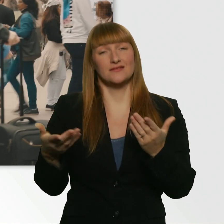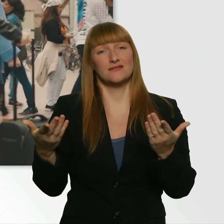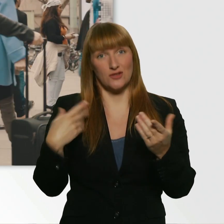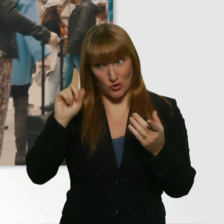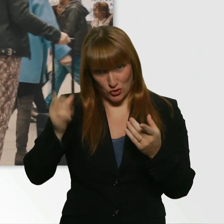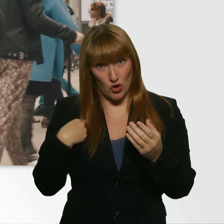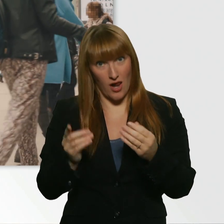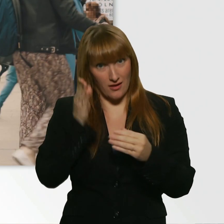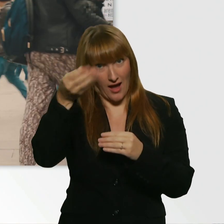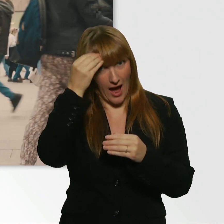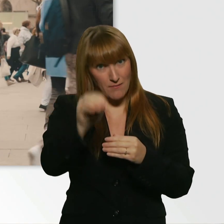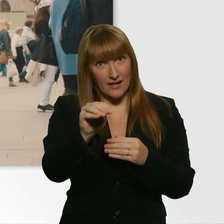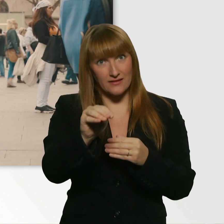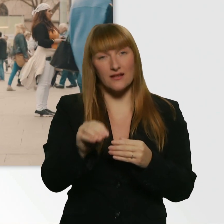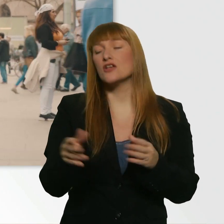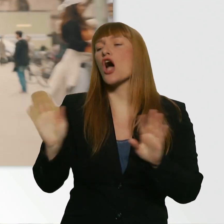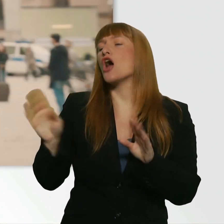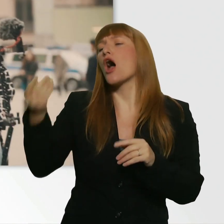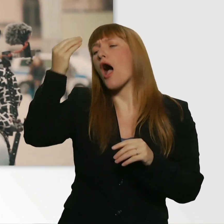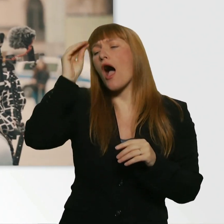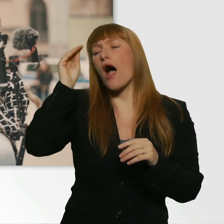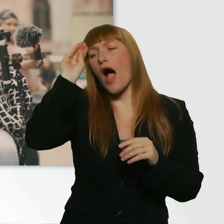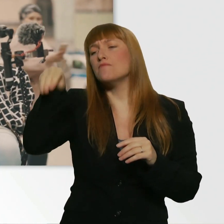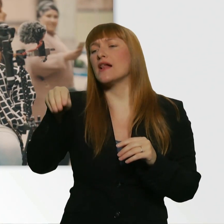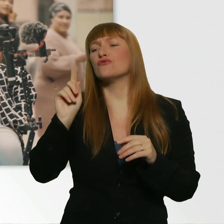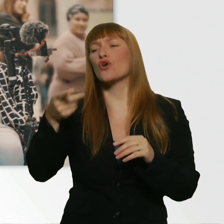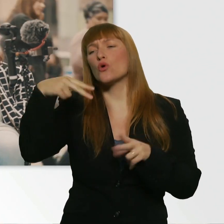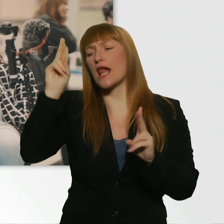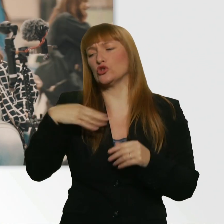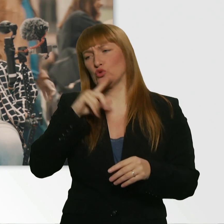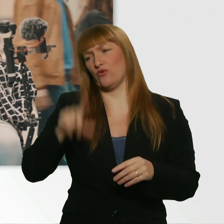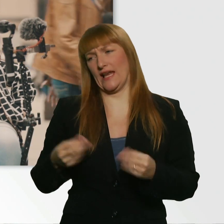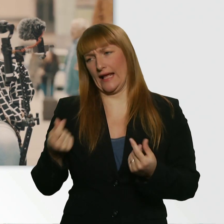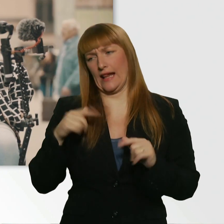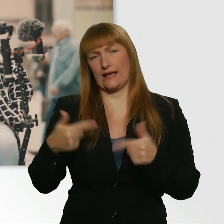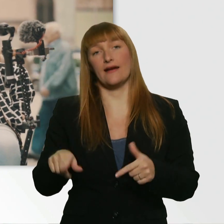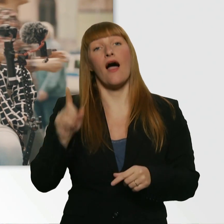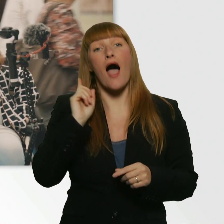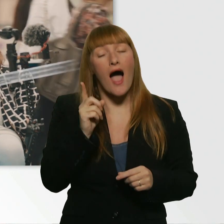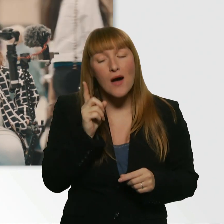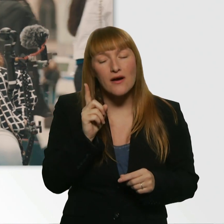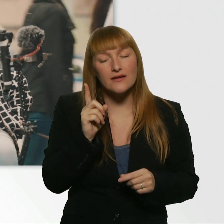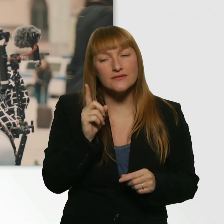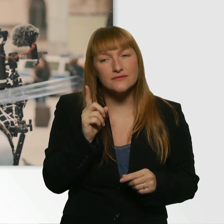Einchecken wär vielleicht ein bisschen zu viel. So viel Geld haben wir auch nicht dabei. Aber was super wäre, und damit rechnet wirklich keiner,